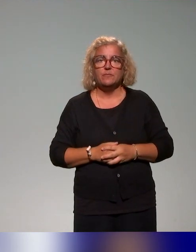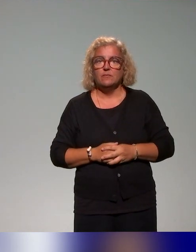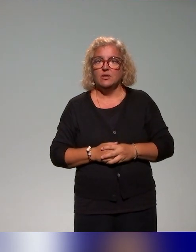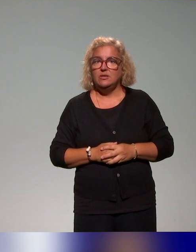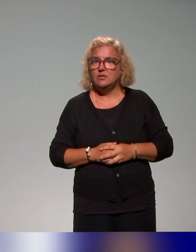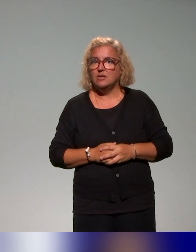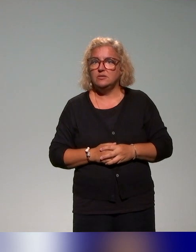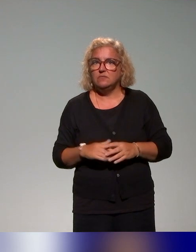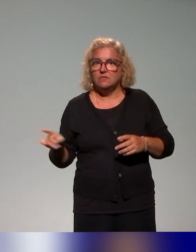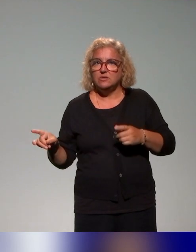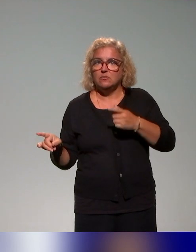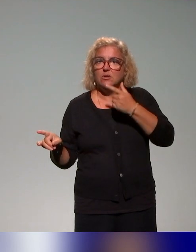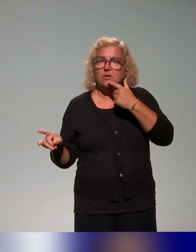à faire évoluer le plan de formation.